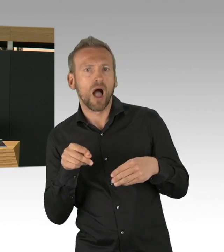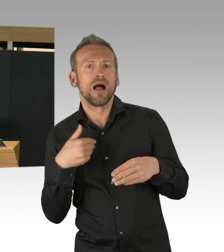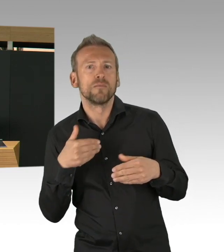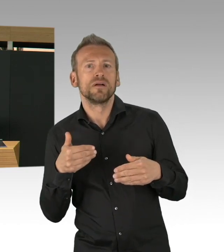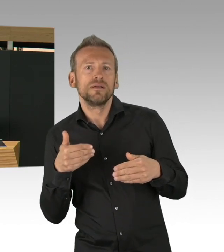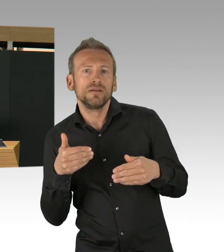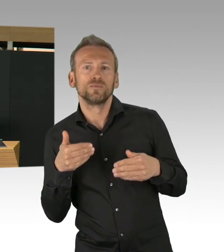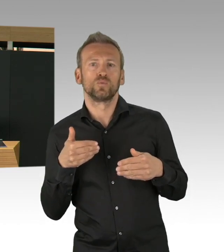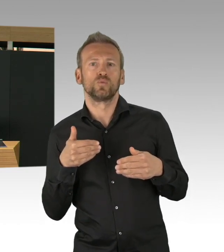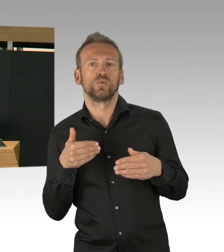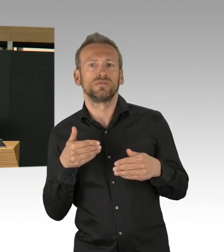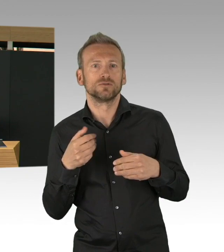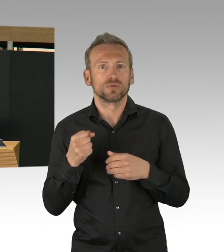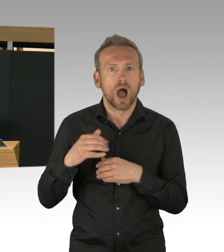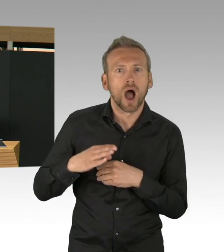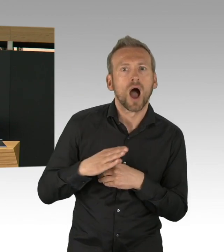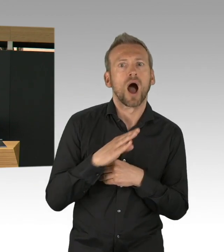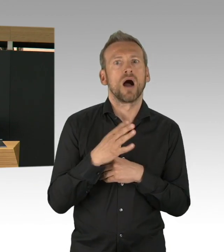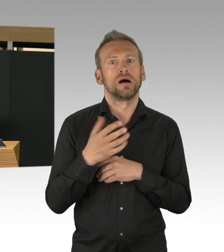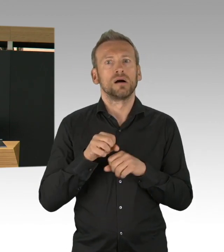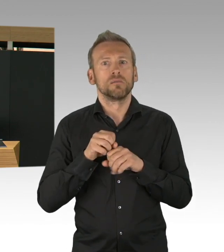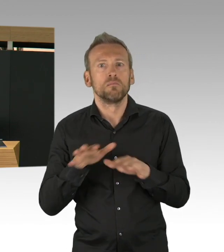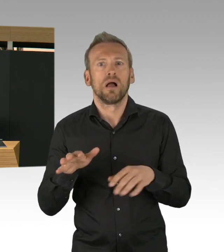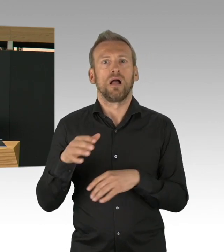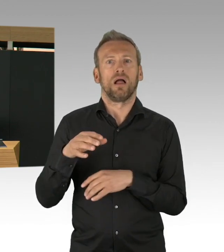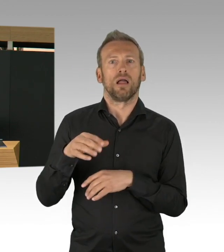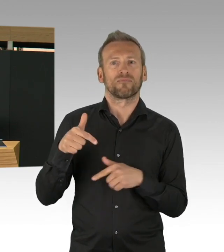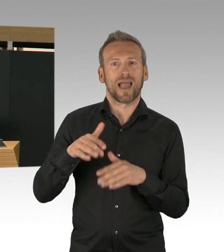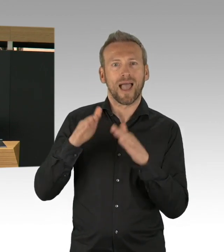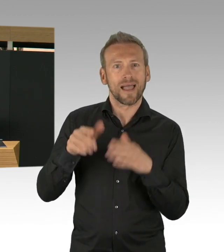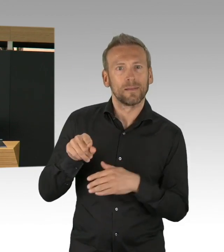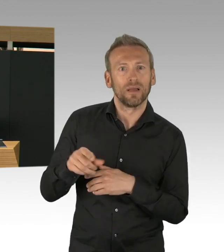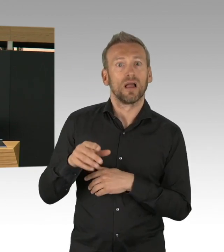Ich denke, diese guten Zahlen